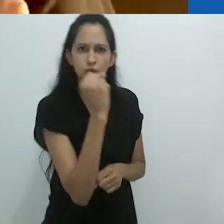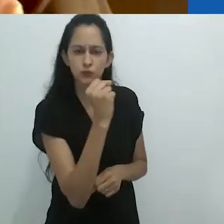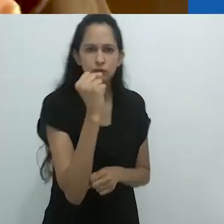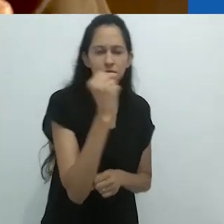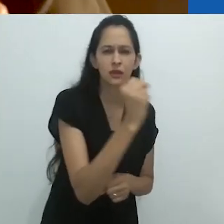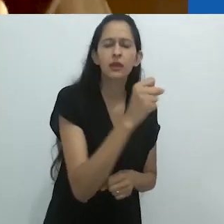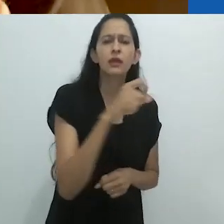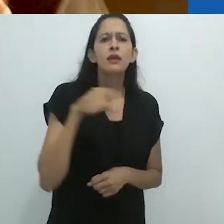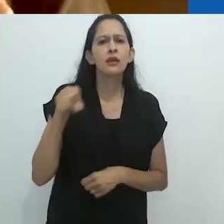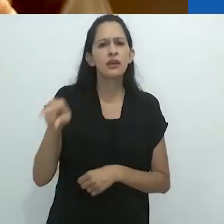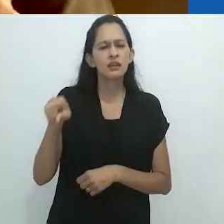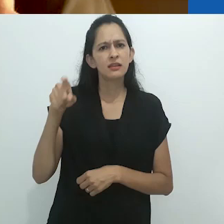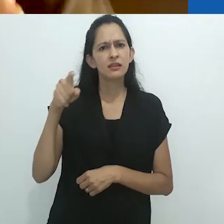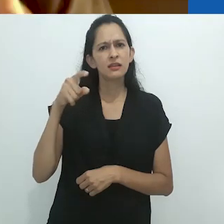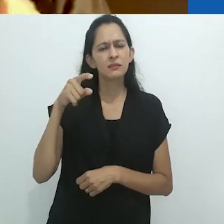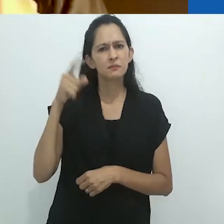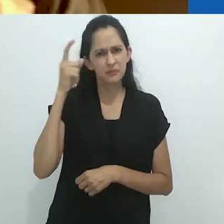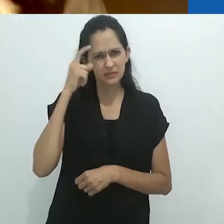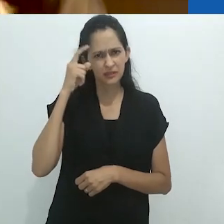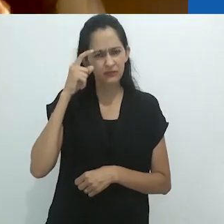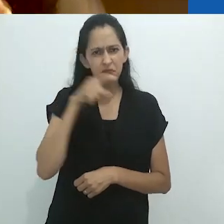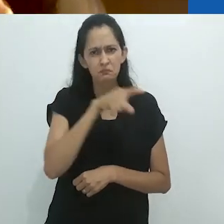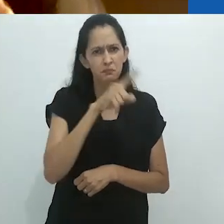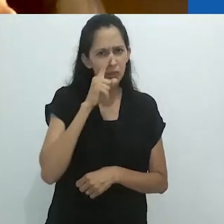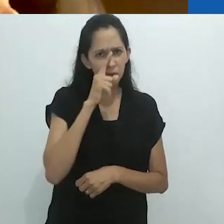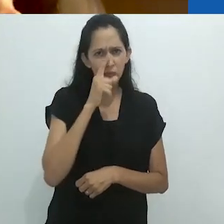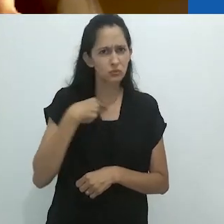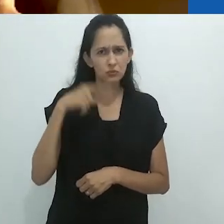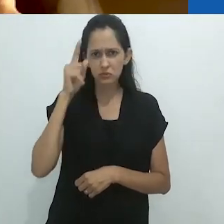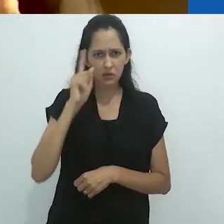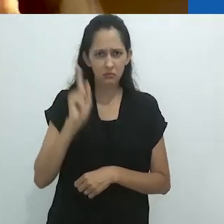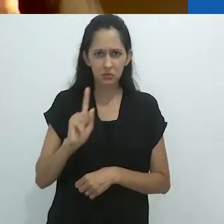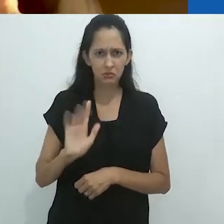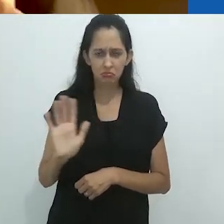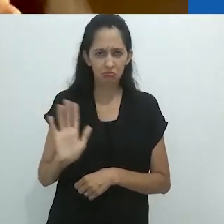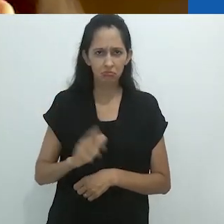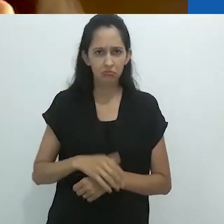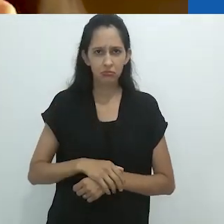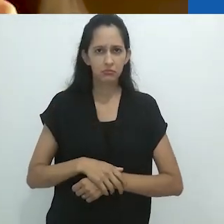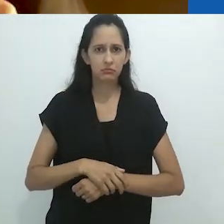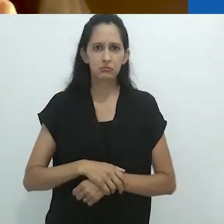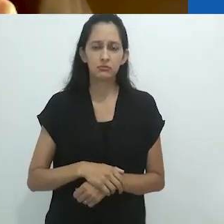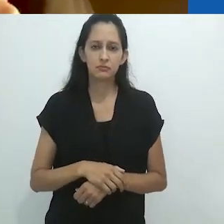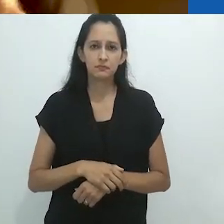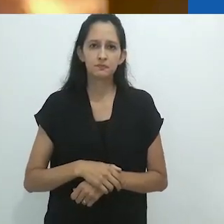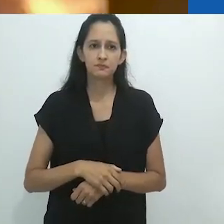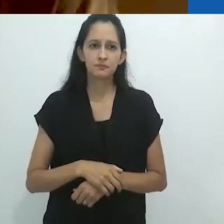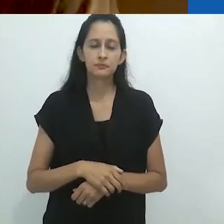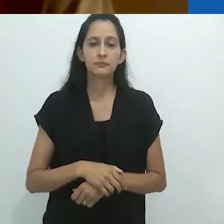de que ele considerava o tamanduá um animal muito perigoso.